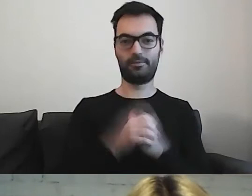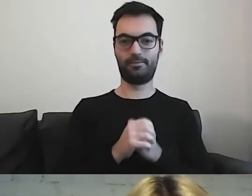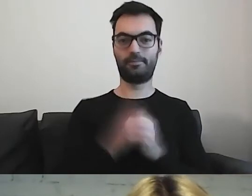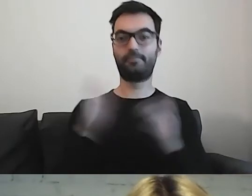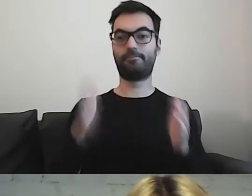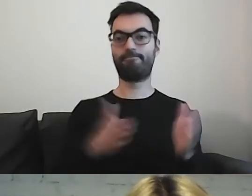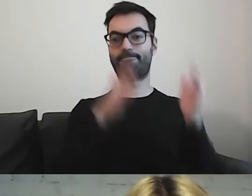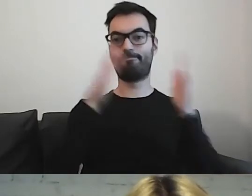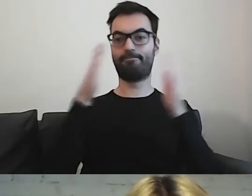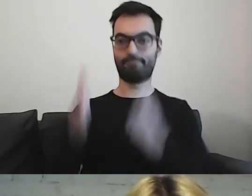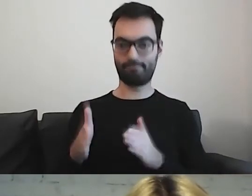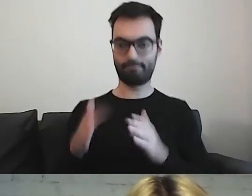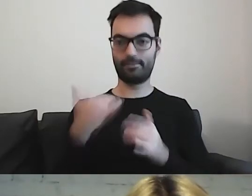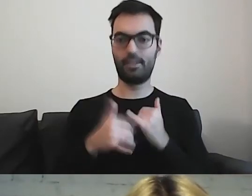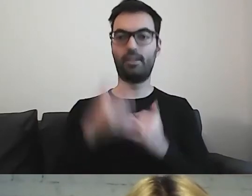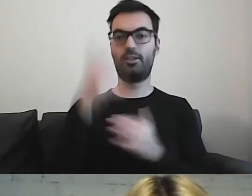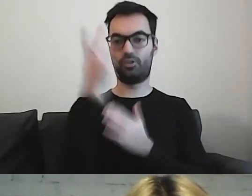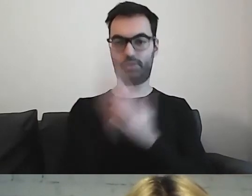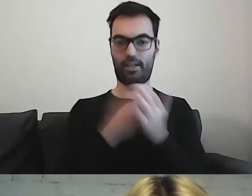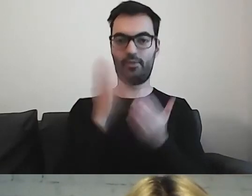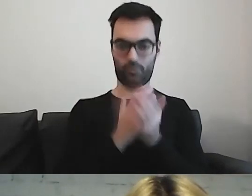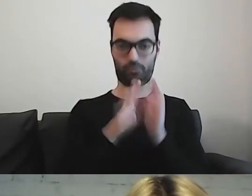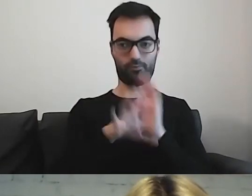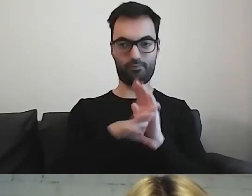Gdy mamy przeczytany ten materiał i znamy broszurę,